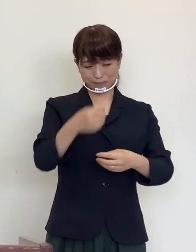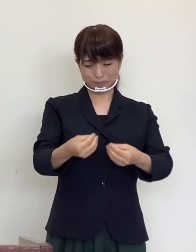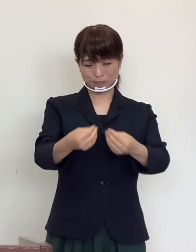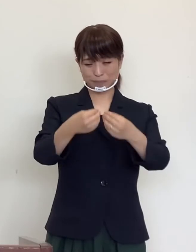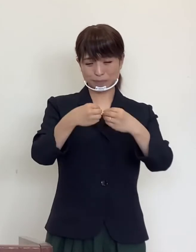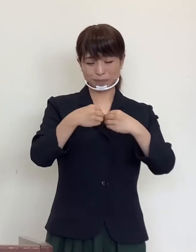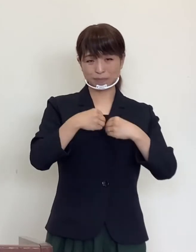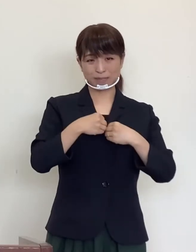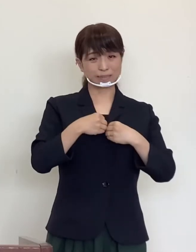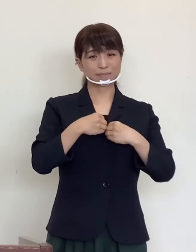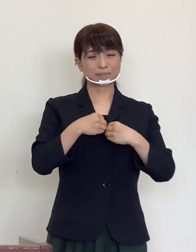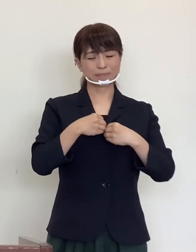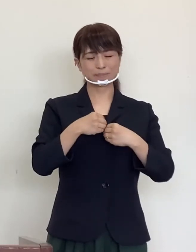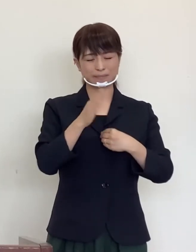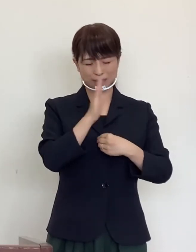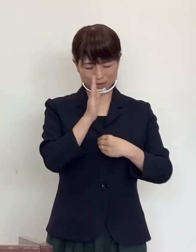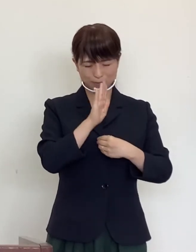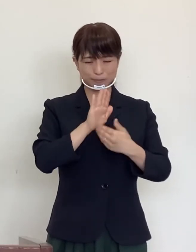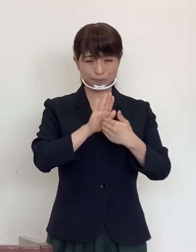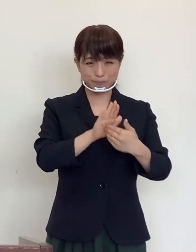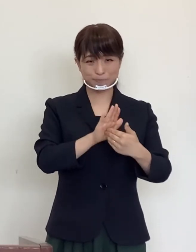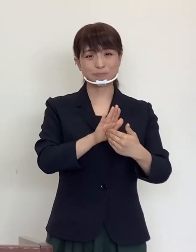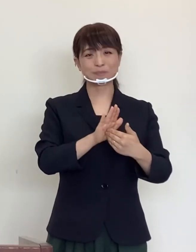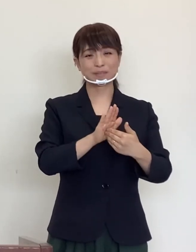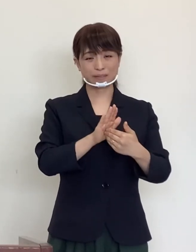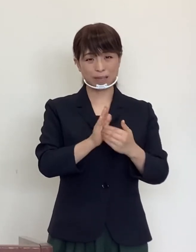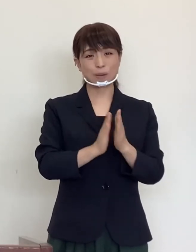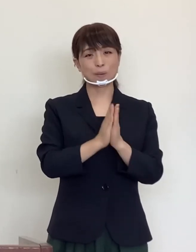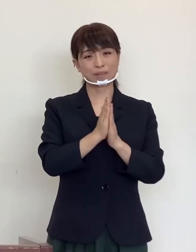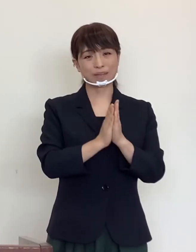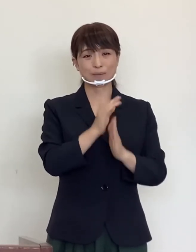という こと の ない よう に 一言 お 願い を 申し上げ ます